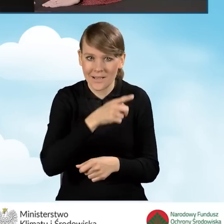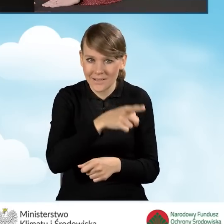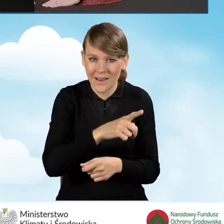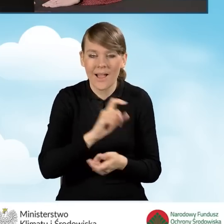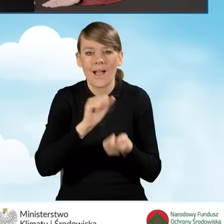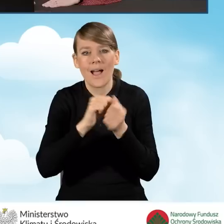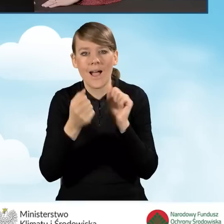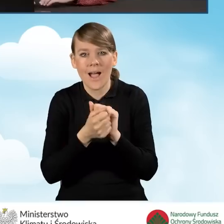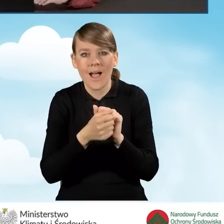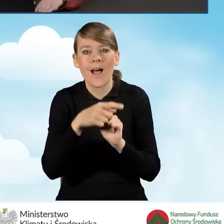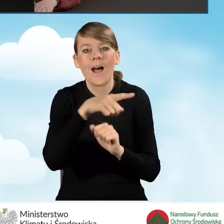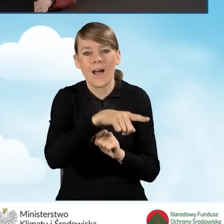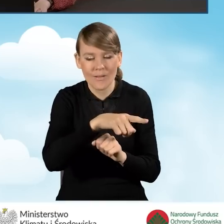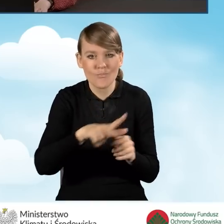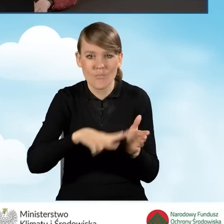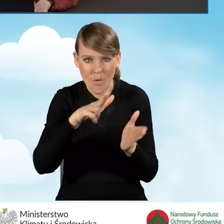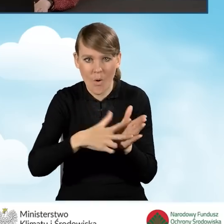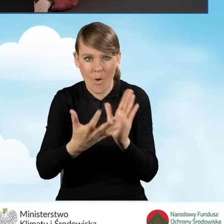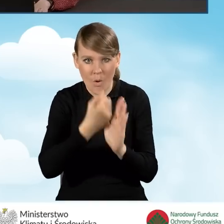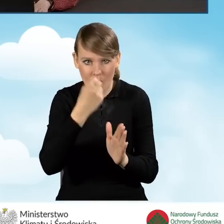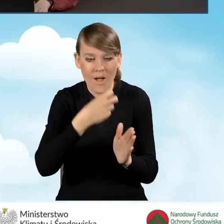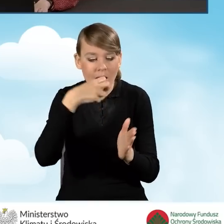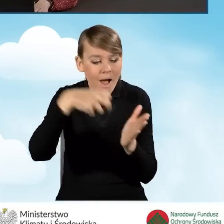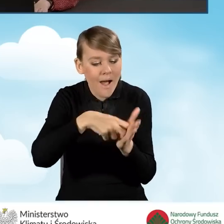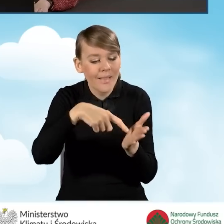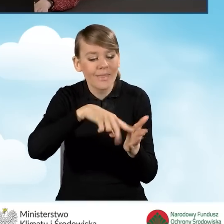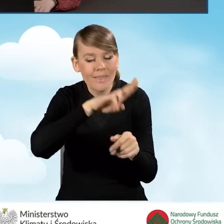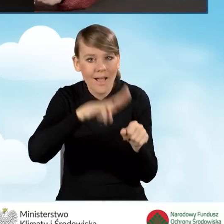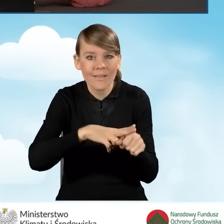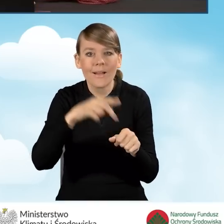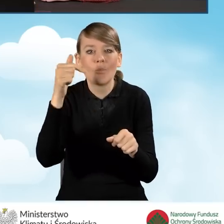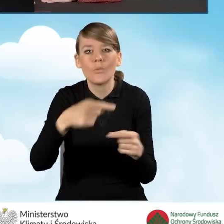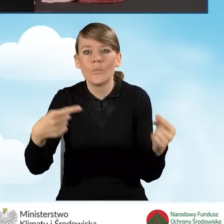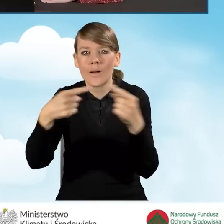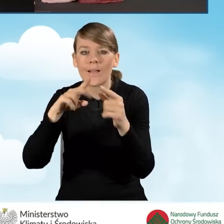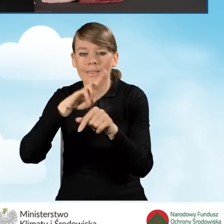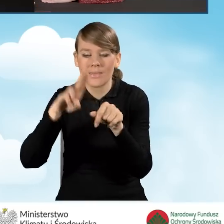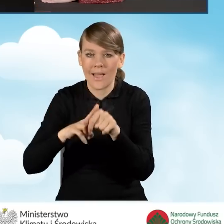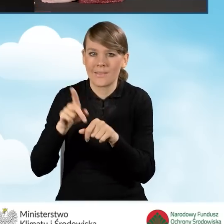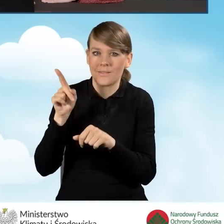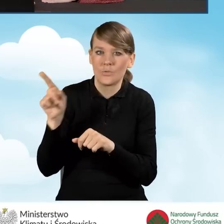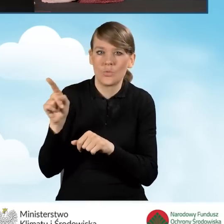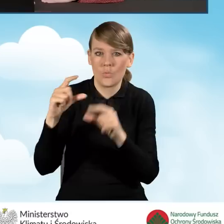lub potwierdzeniu poprzez odbiór przesyłki i ona powinna być zbieżna z datą wpisywana właśnie w polu 4C.